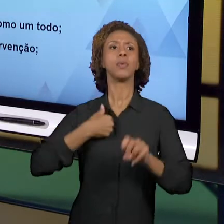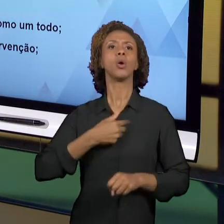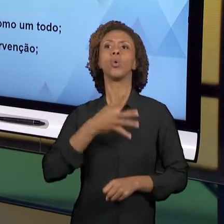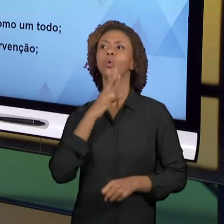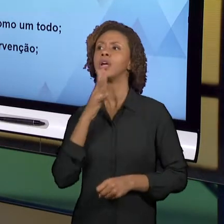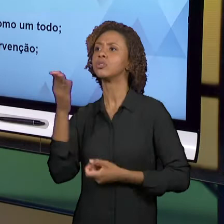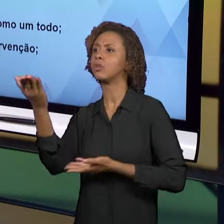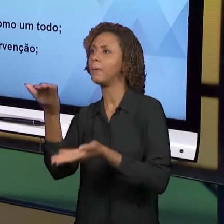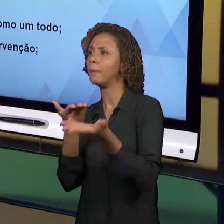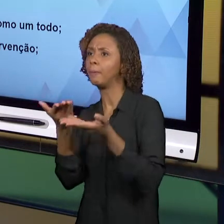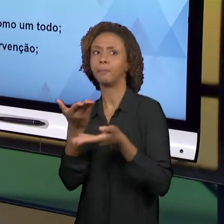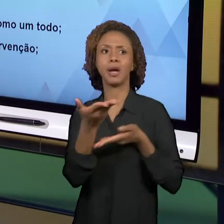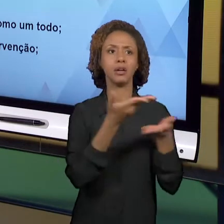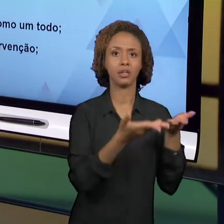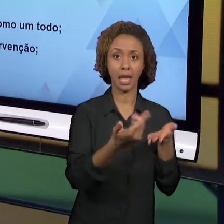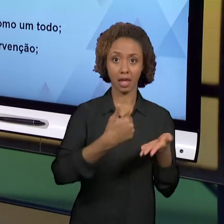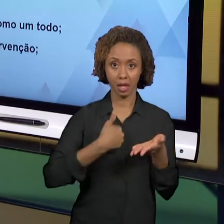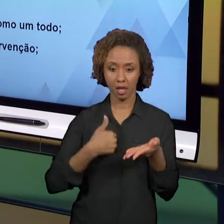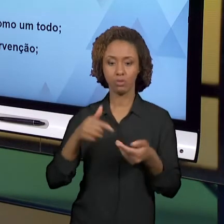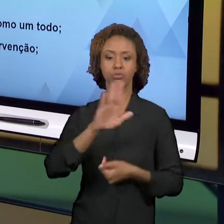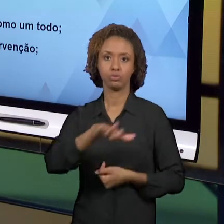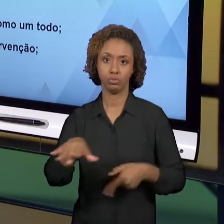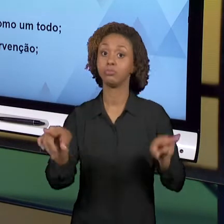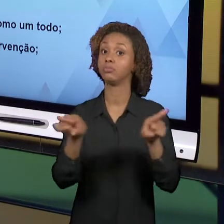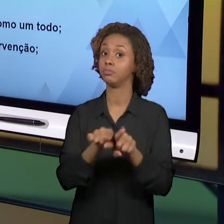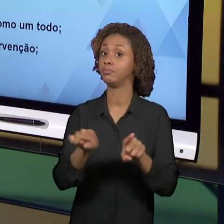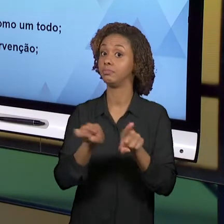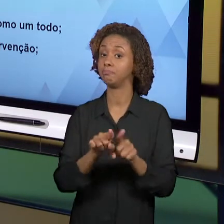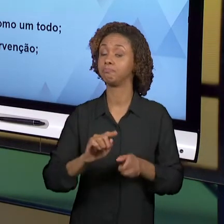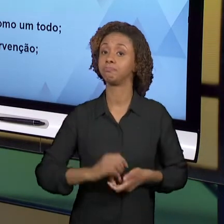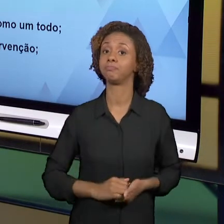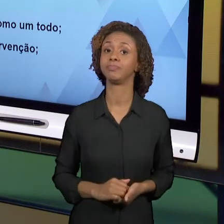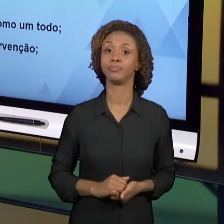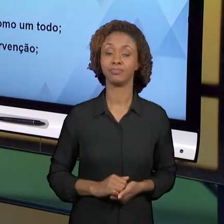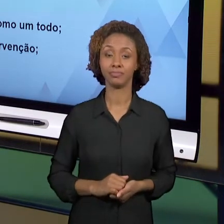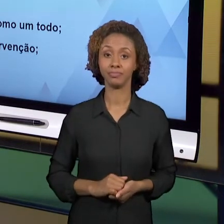OUTRA IMPORTANTE CONSIDERAÇÃO É SOBRE O PRÓPRIO